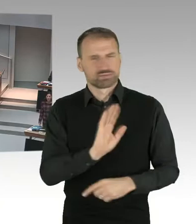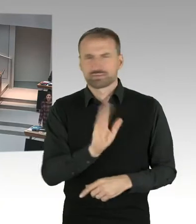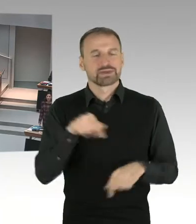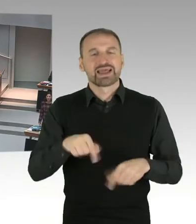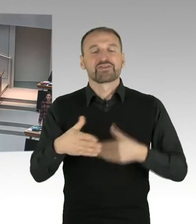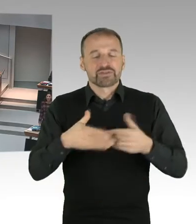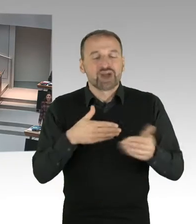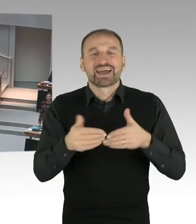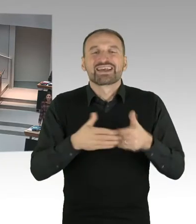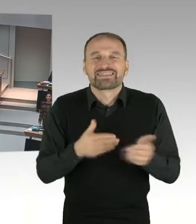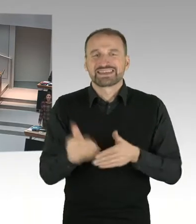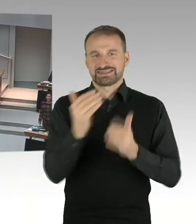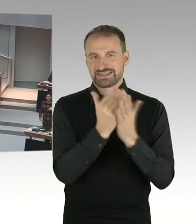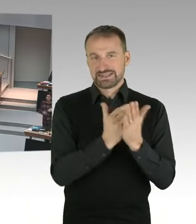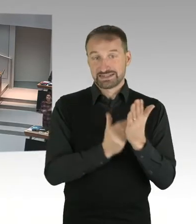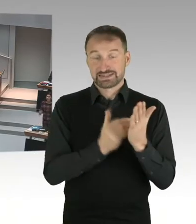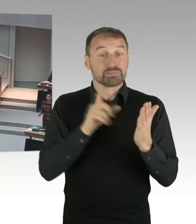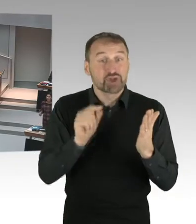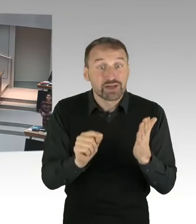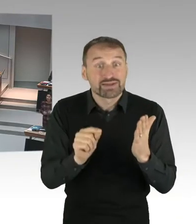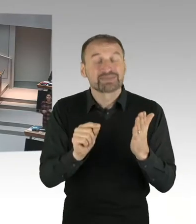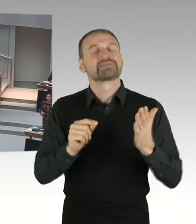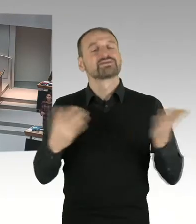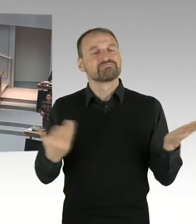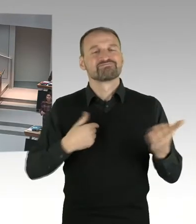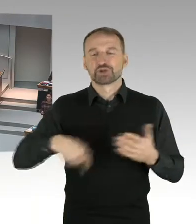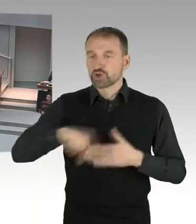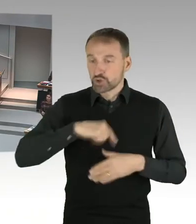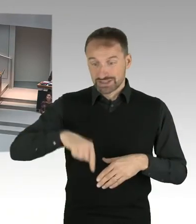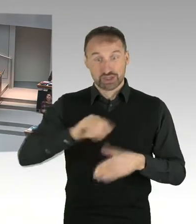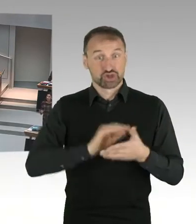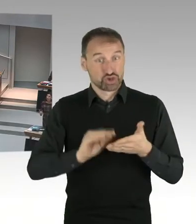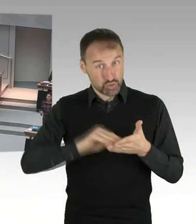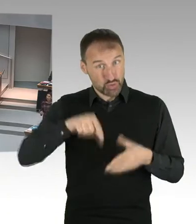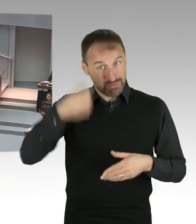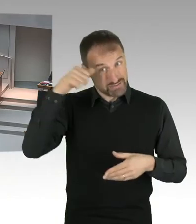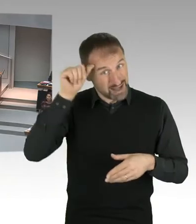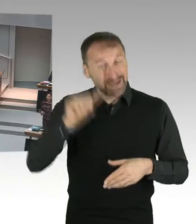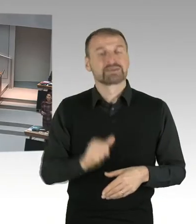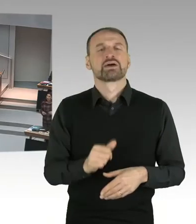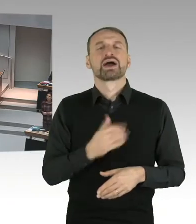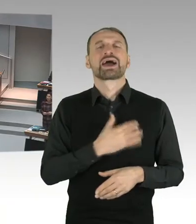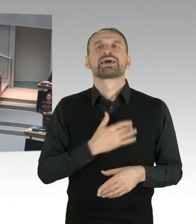Sondern dass wir uns inhaltlich mit diesen Dingen auseinandersetzen. Und NRW hatte ein Kopftuchverbot. Und das war das Problem.